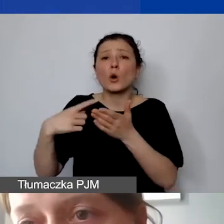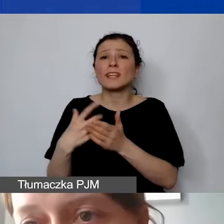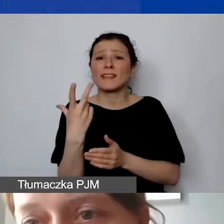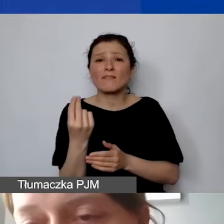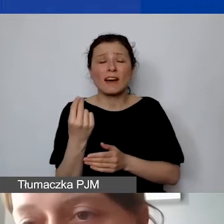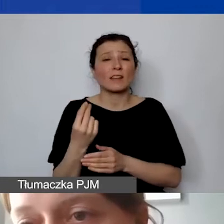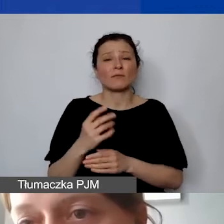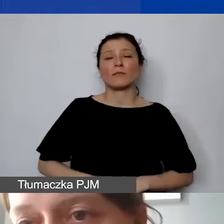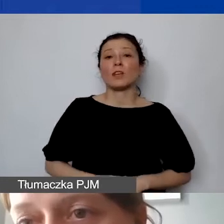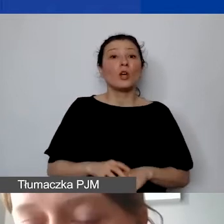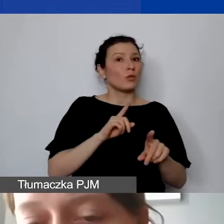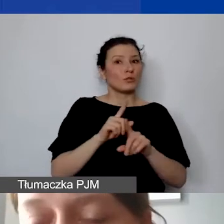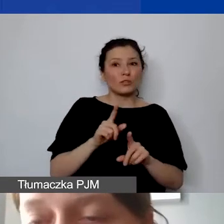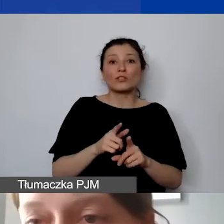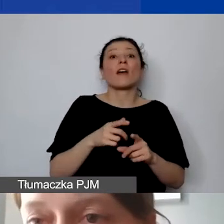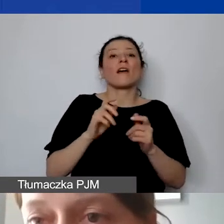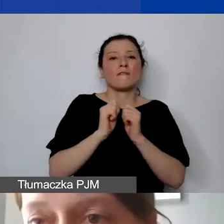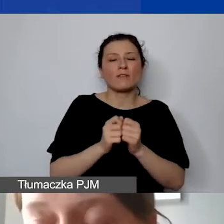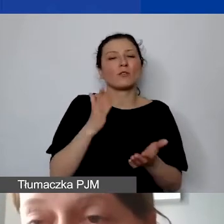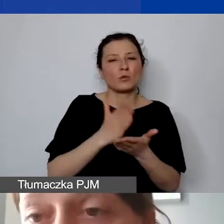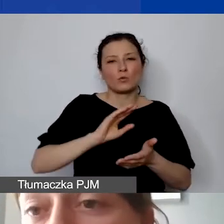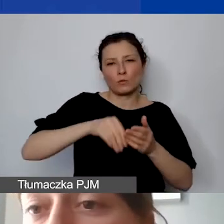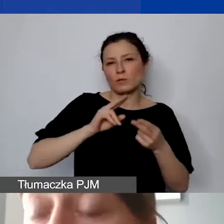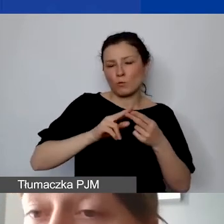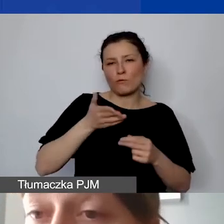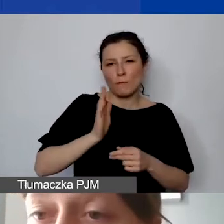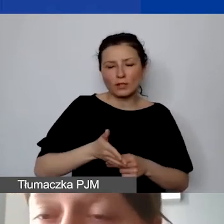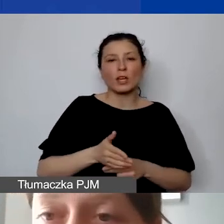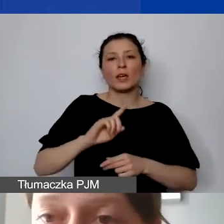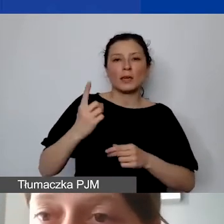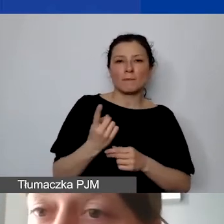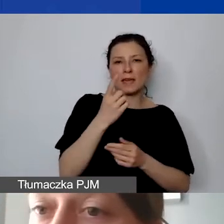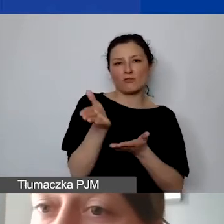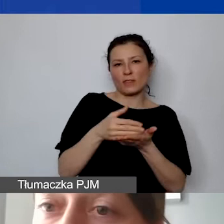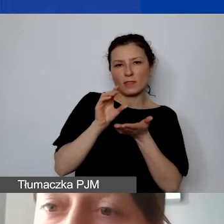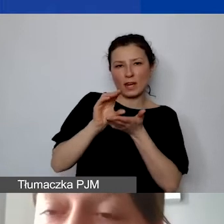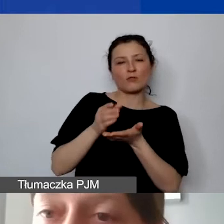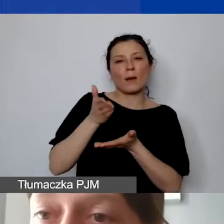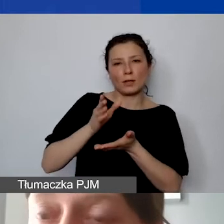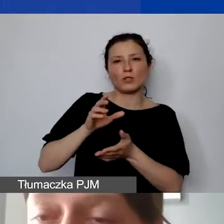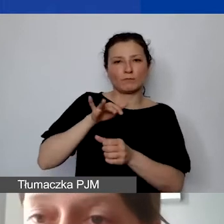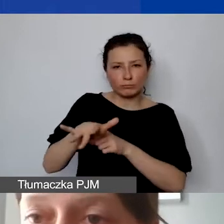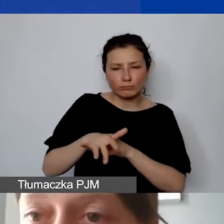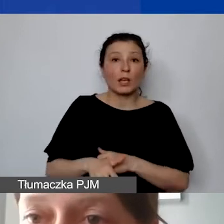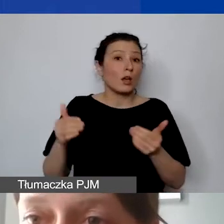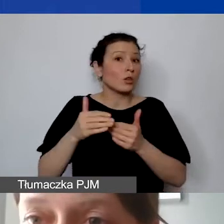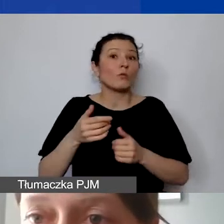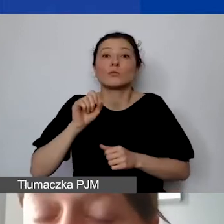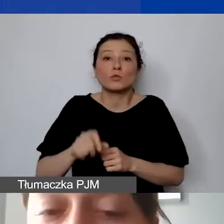że już we wrześniu będzie podpisana umowa i wypłacona pierwsza transza. Może to nastąpić także w październiku, w listopadzie lub w grudniu.